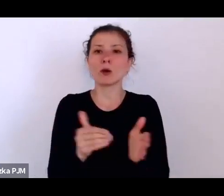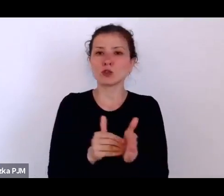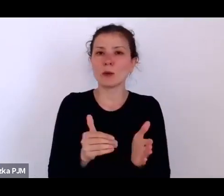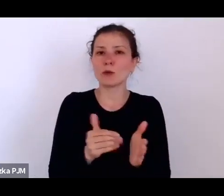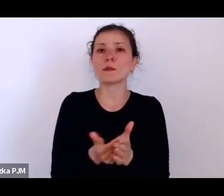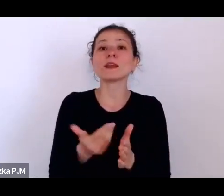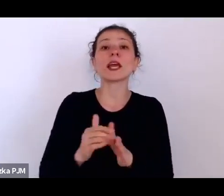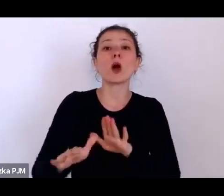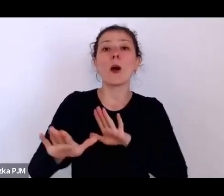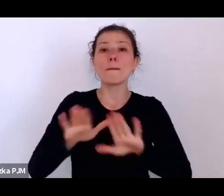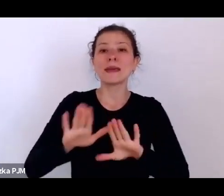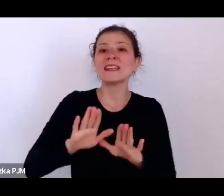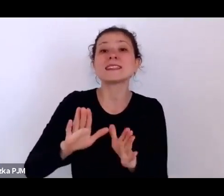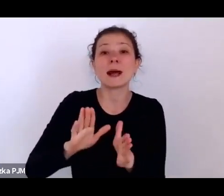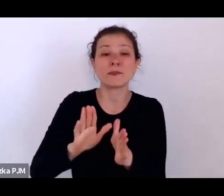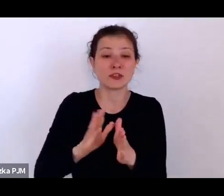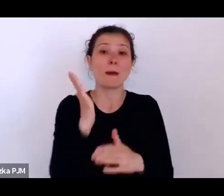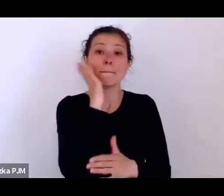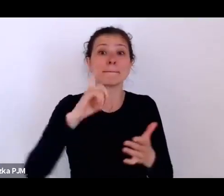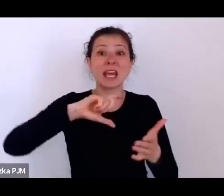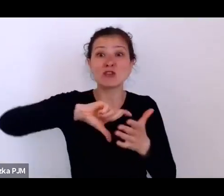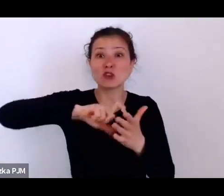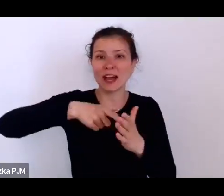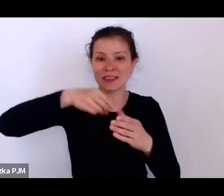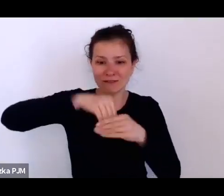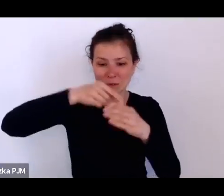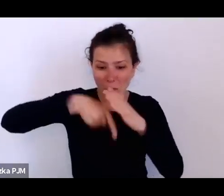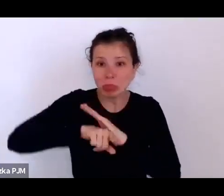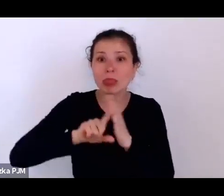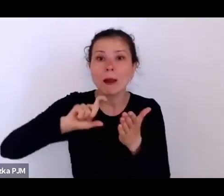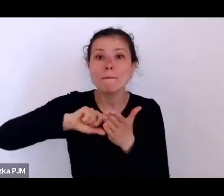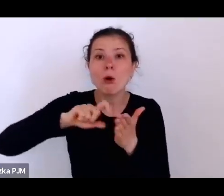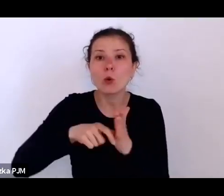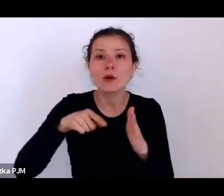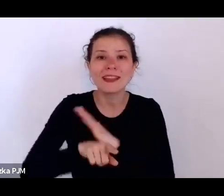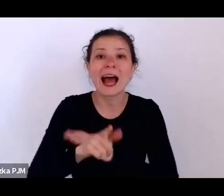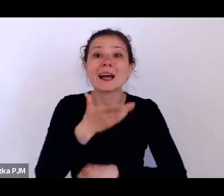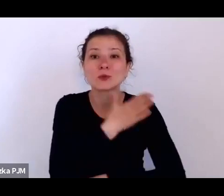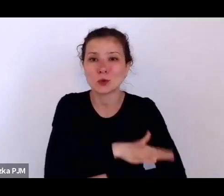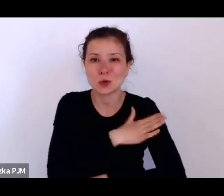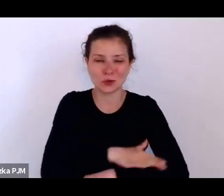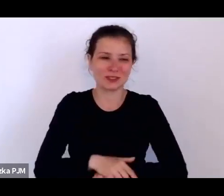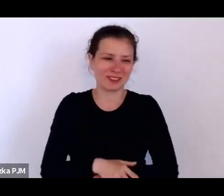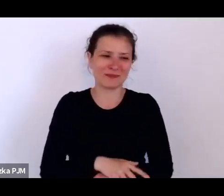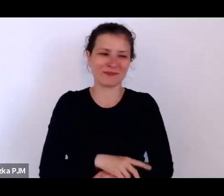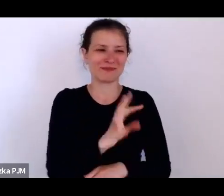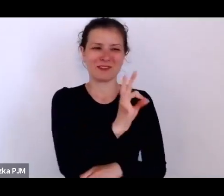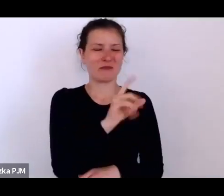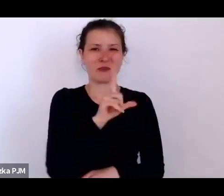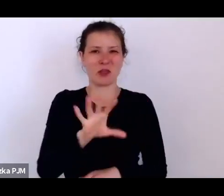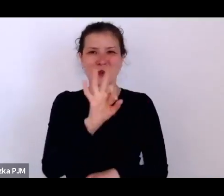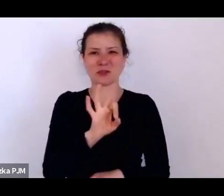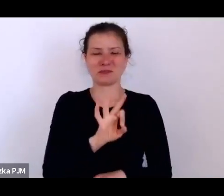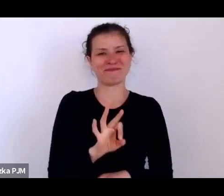No więc ich los naprawdę nie był dobry, jeżeli jeszcze się zestawi z tym co